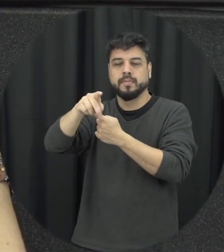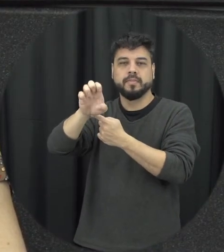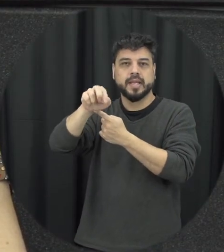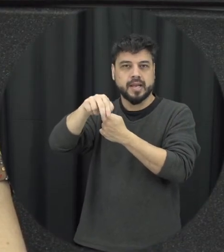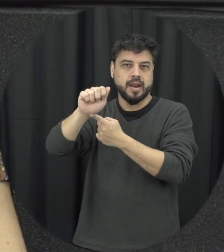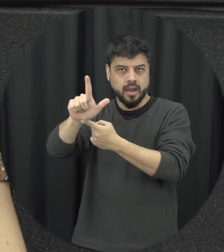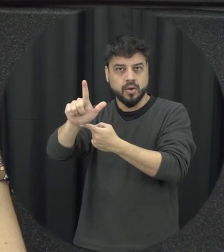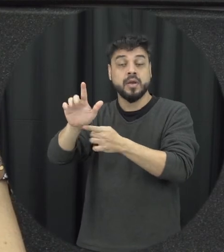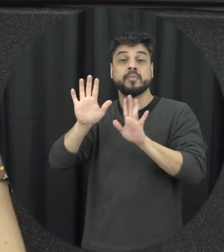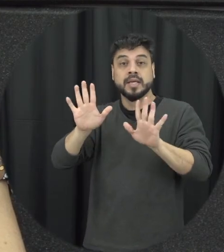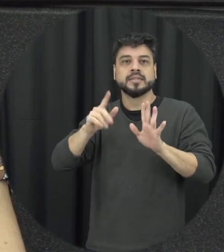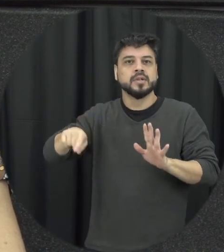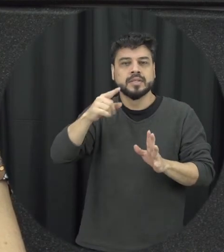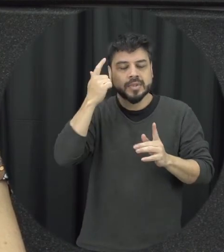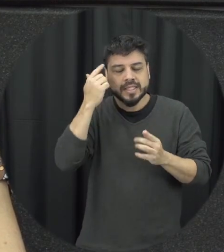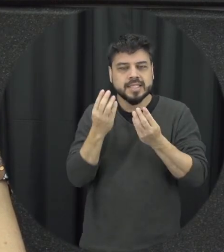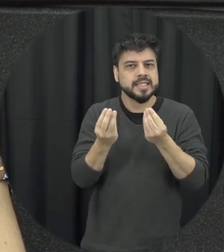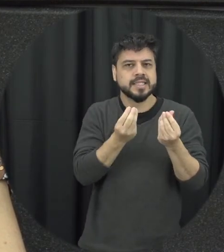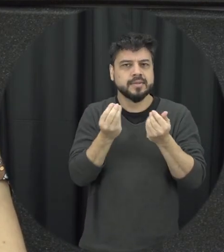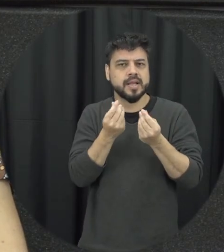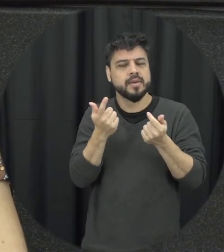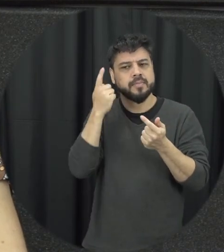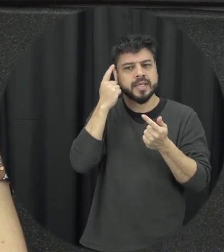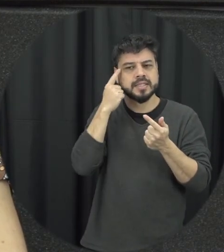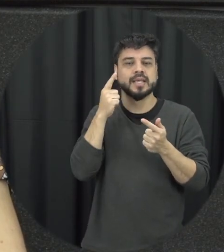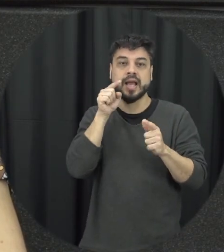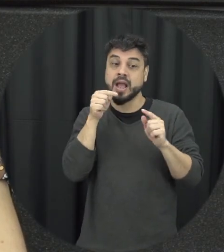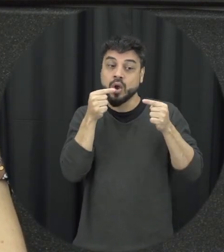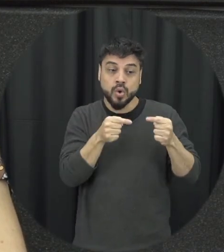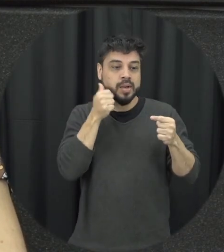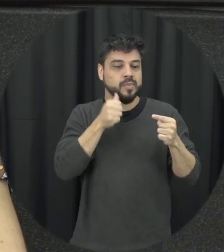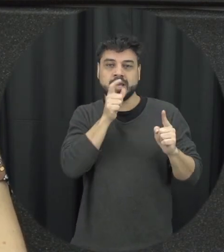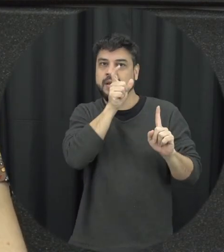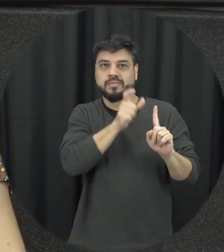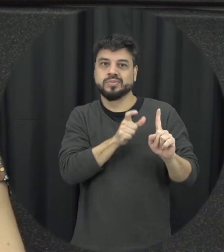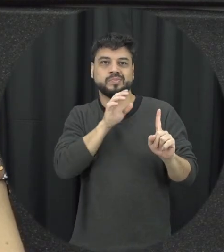sensibilidade para trabalhar essa temática da violência contra a mulher o que a gente está